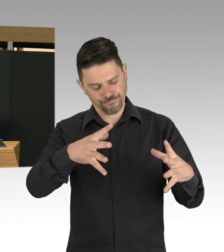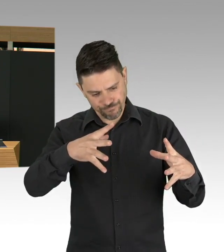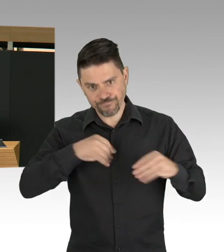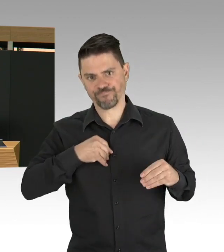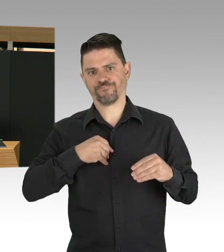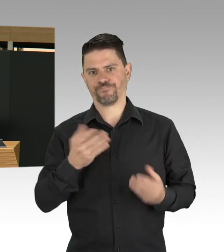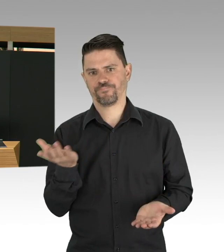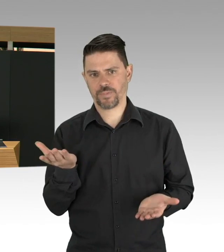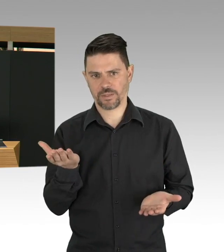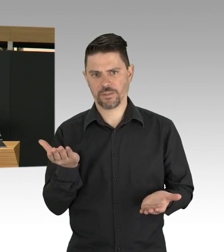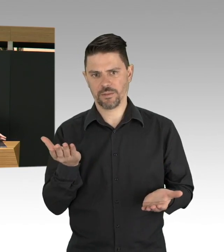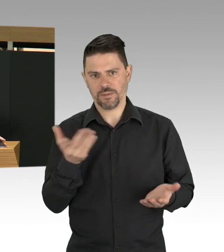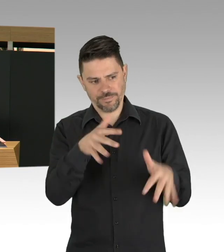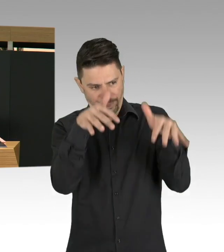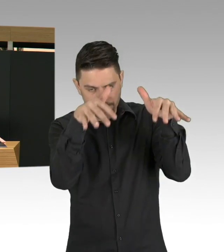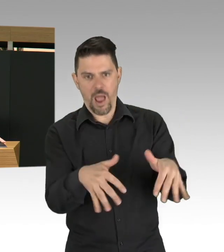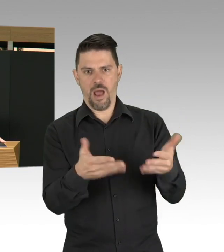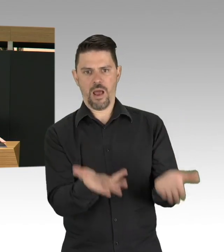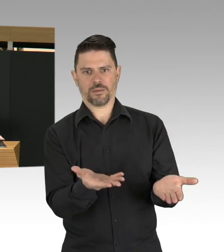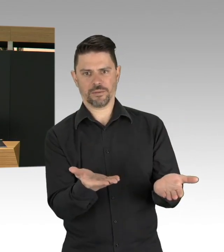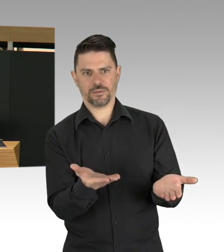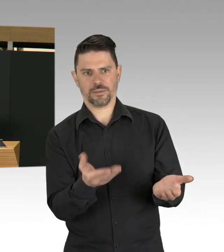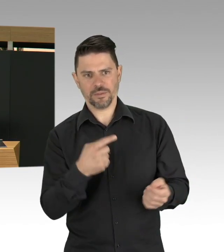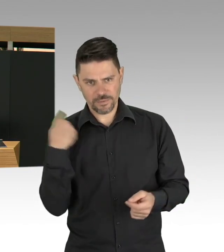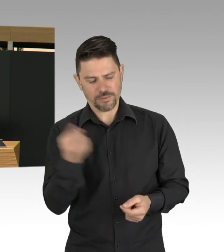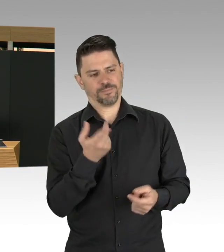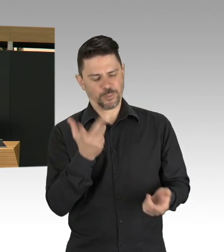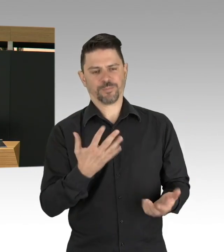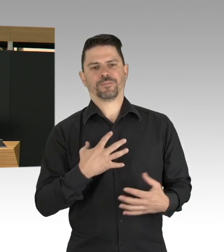eigentlich bleibt uns auch keine andere Wahl, denn am Ende müssen wir dieses Virus,